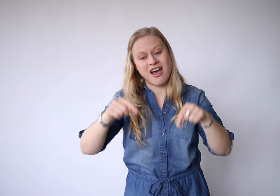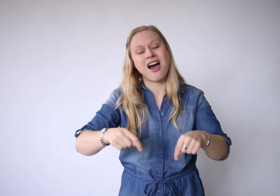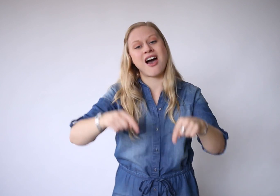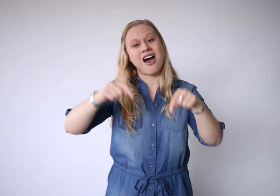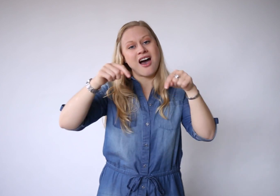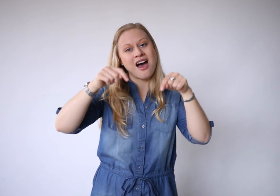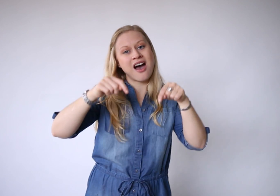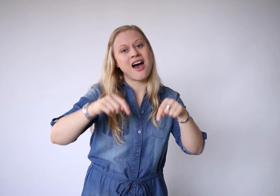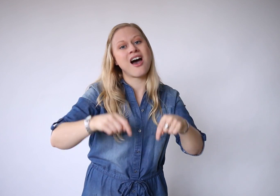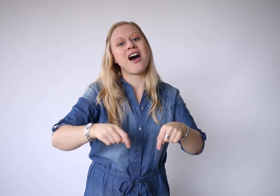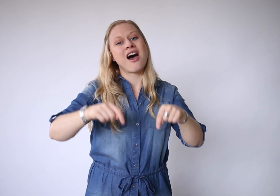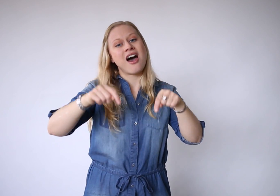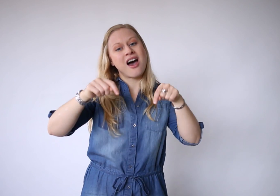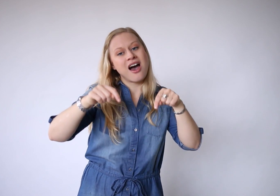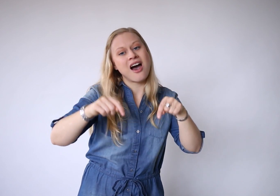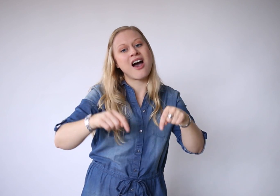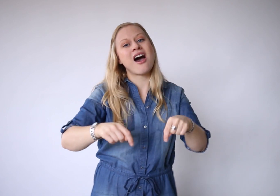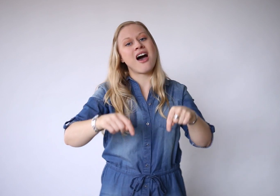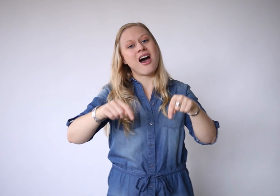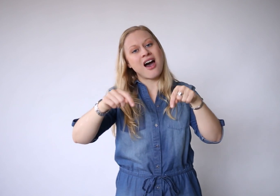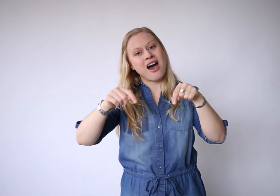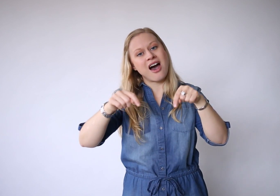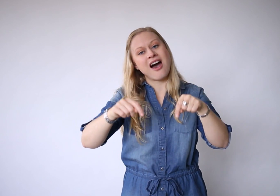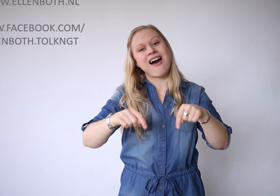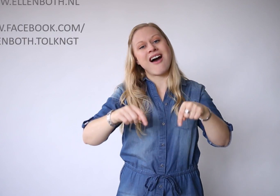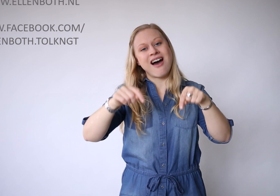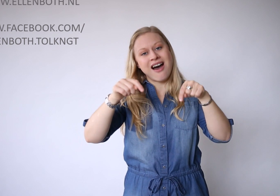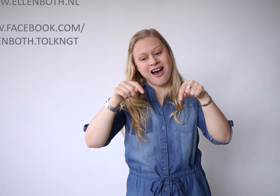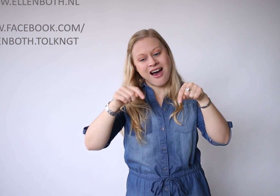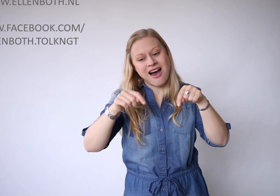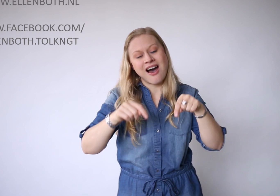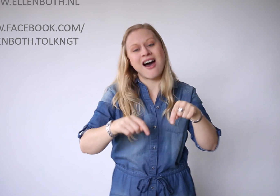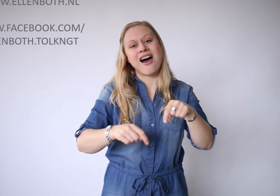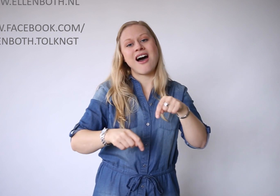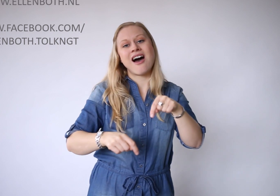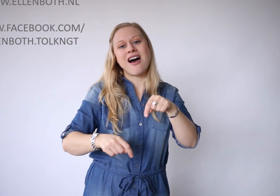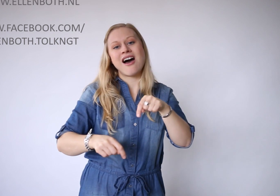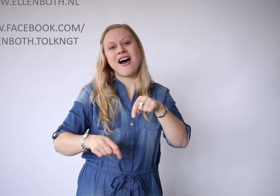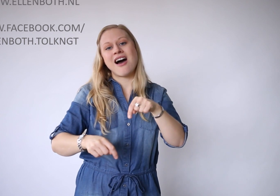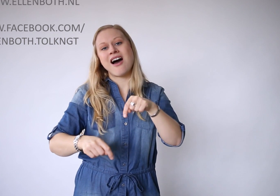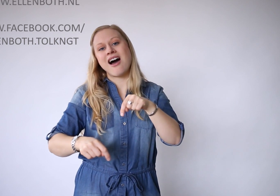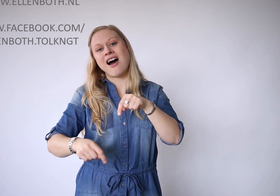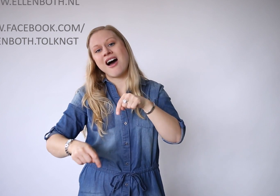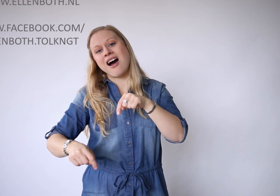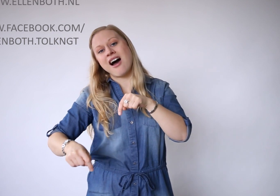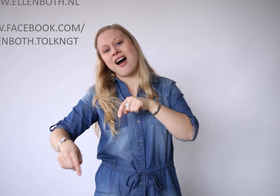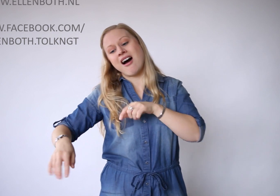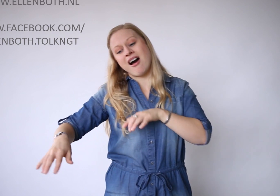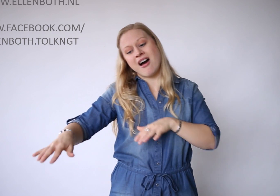Vandaaaaaaaag.